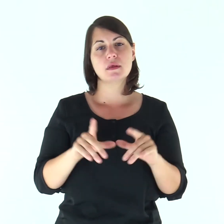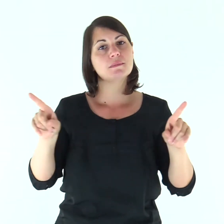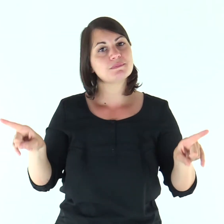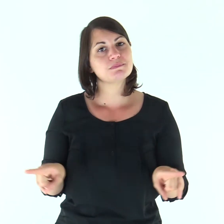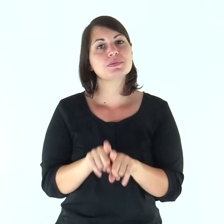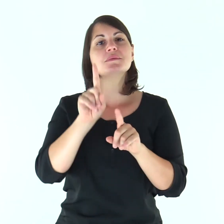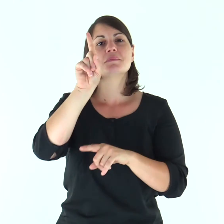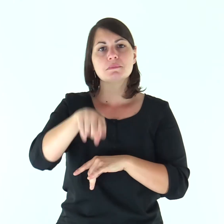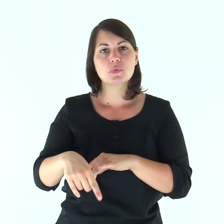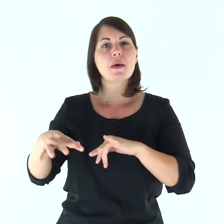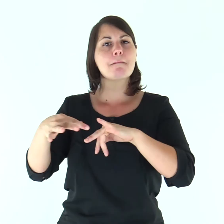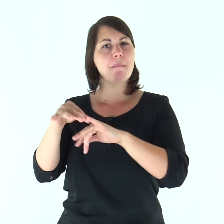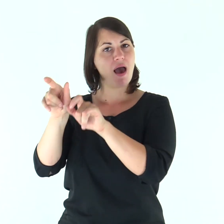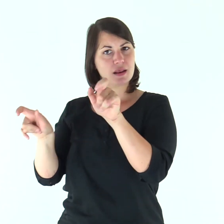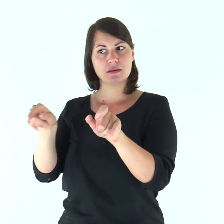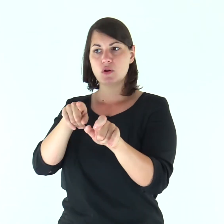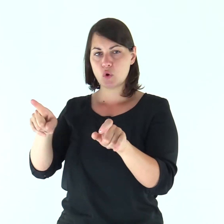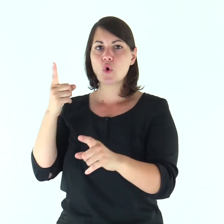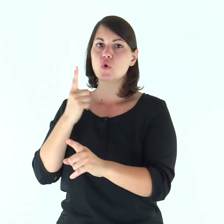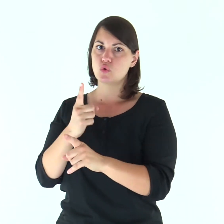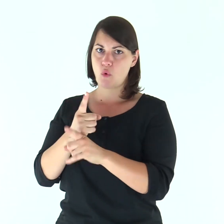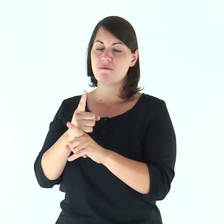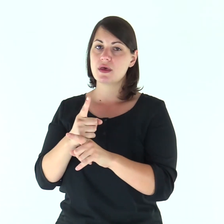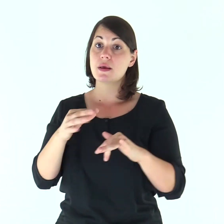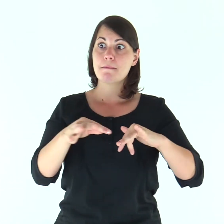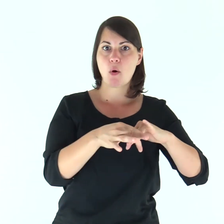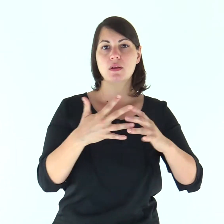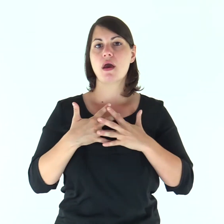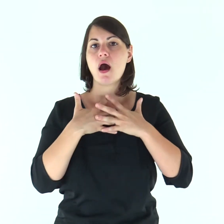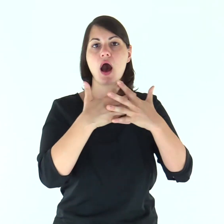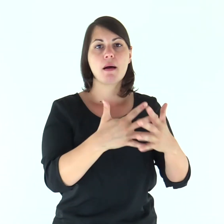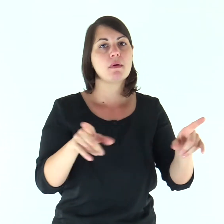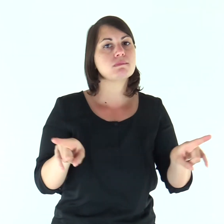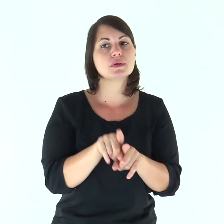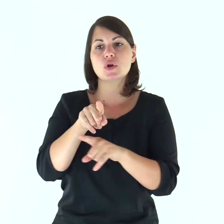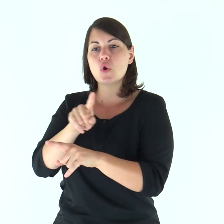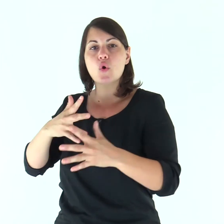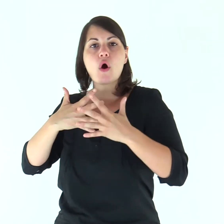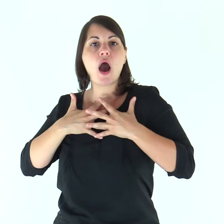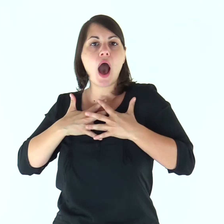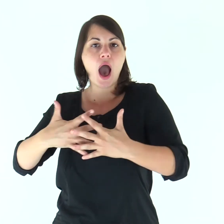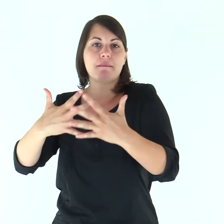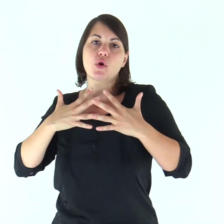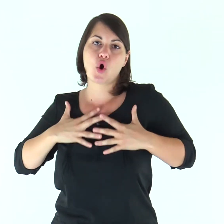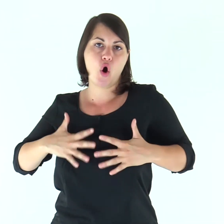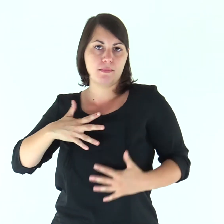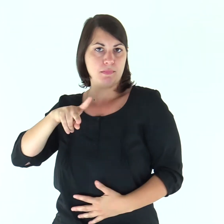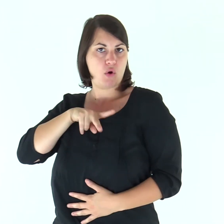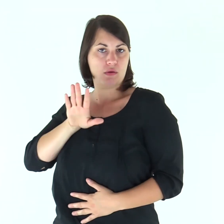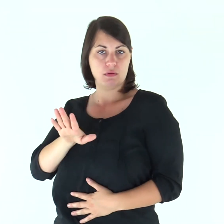Così anche i mariti hanno il dovere di amare le mogli come il proprio corpo: